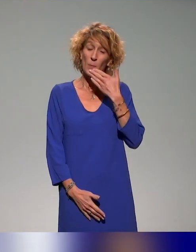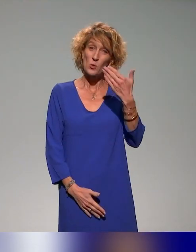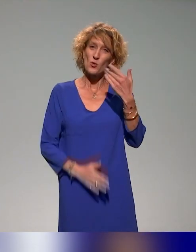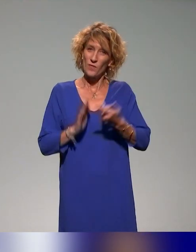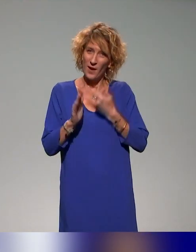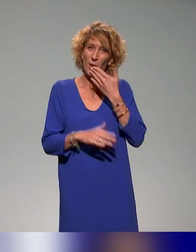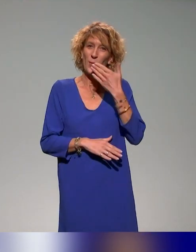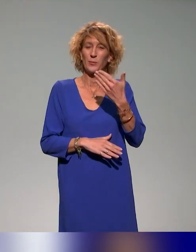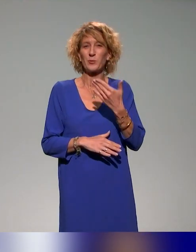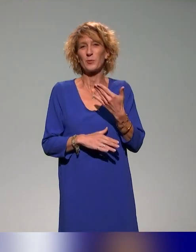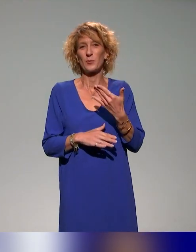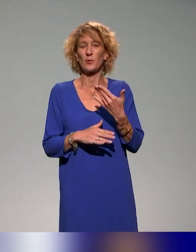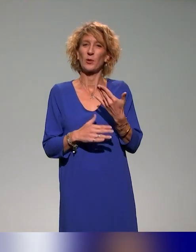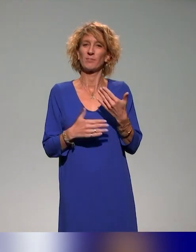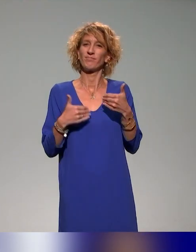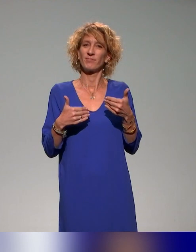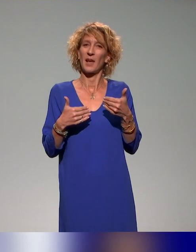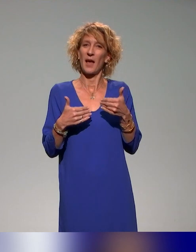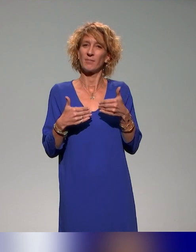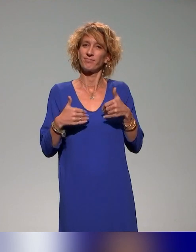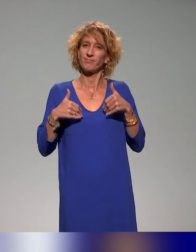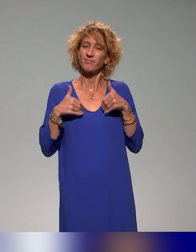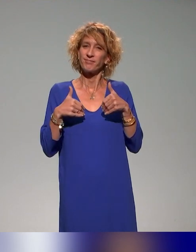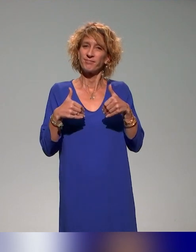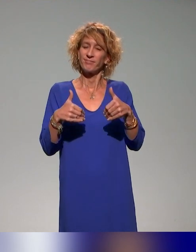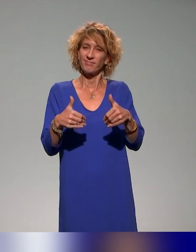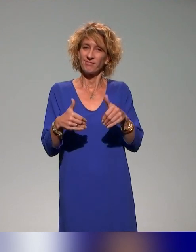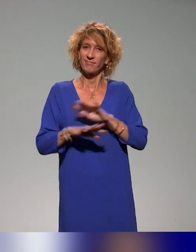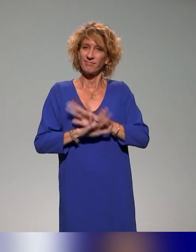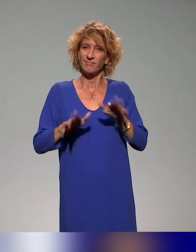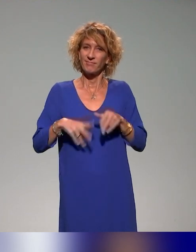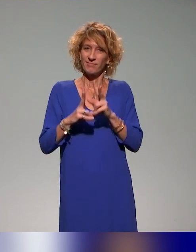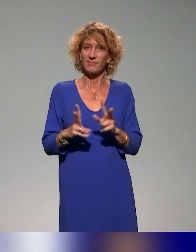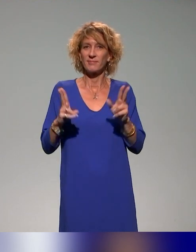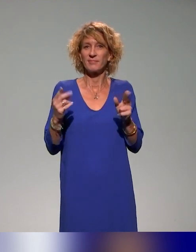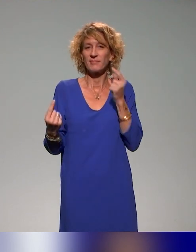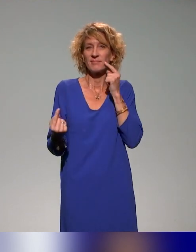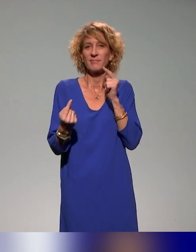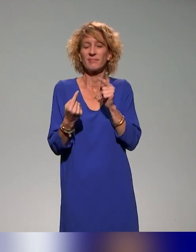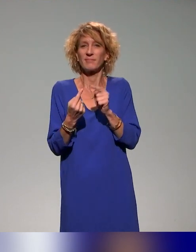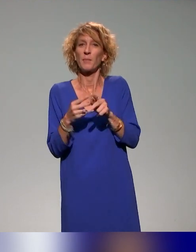Nous entamons la dernière séquence sur la pédagogie inclusive.